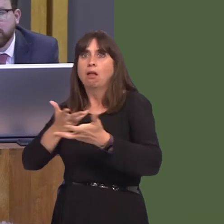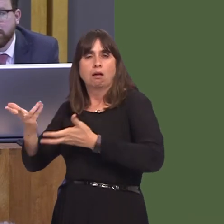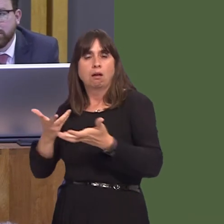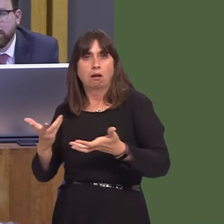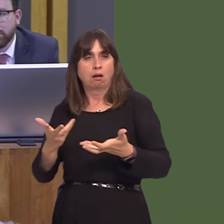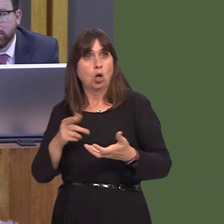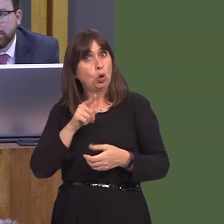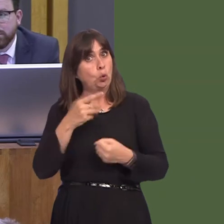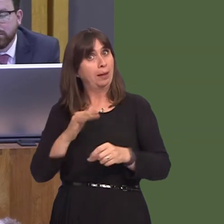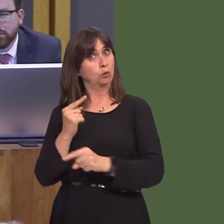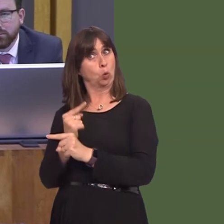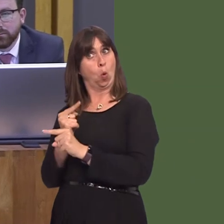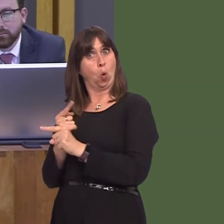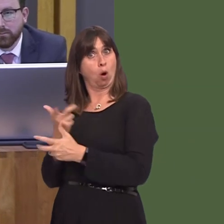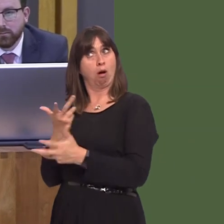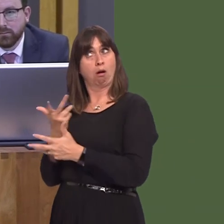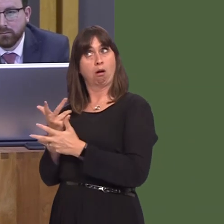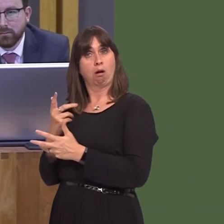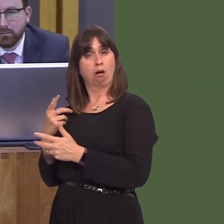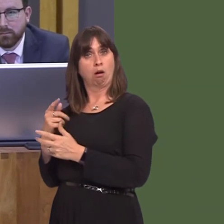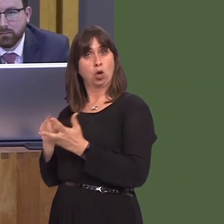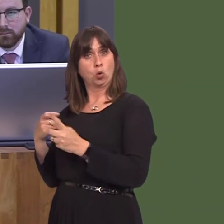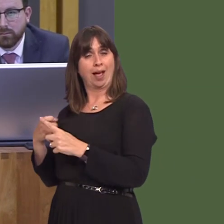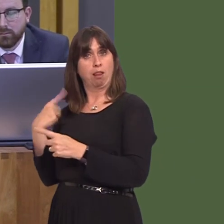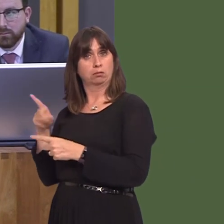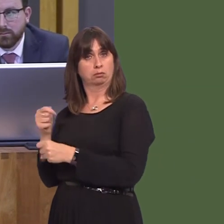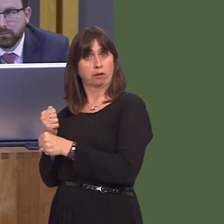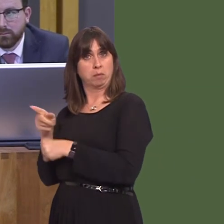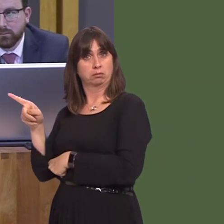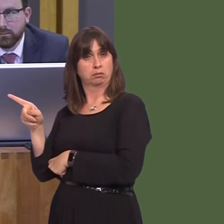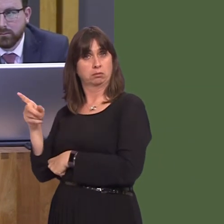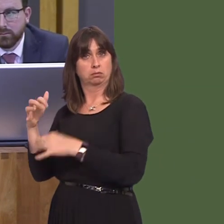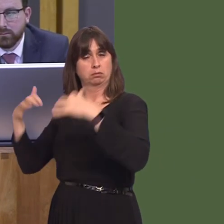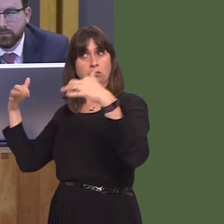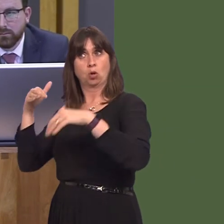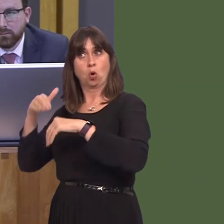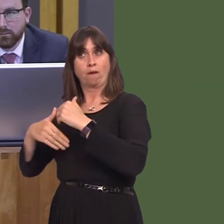discussions you've had with the UK Government about these so-called 'doomsday' plans? And